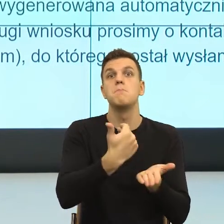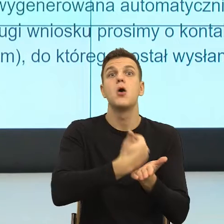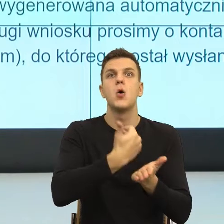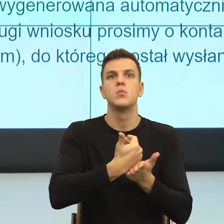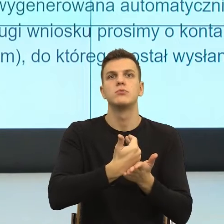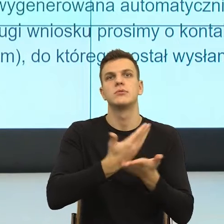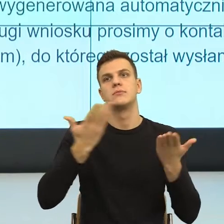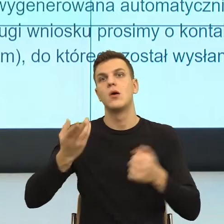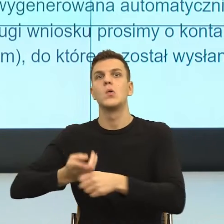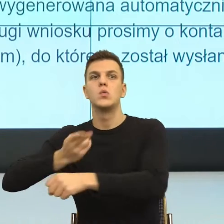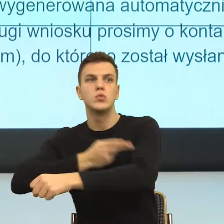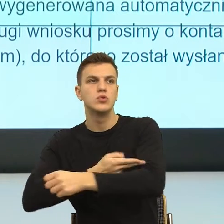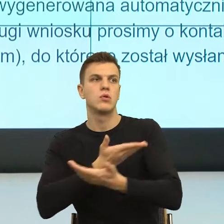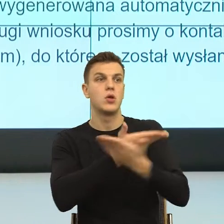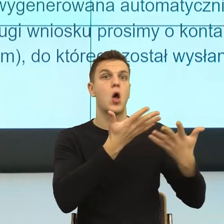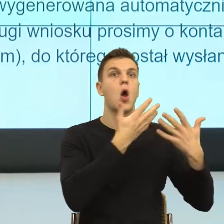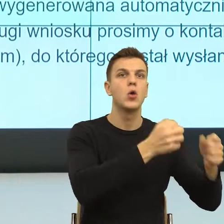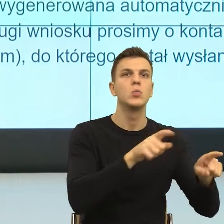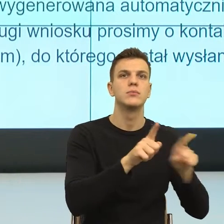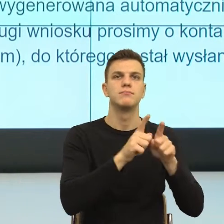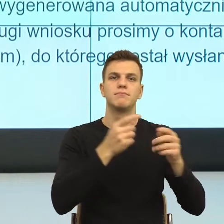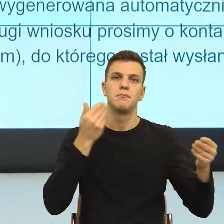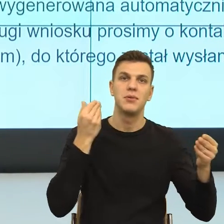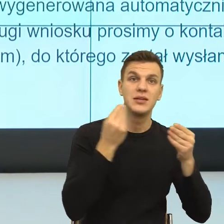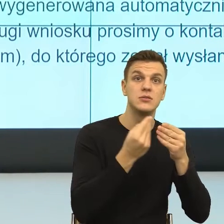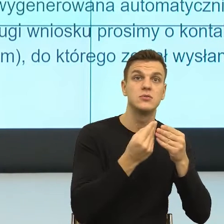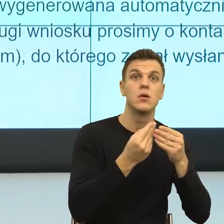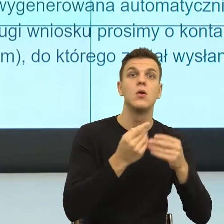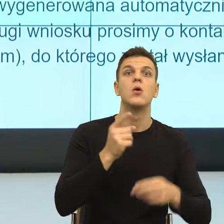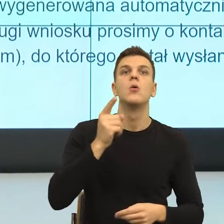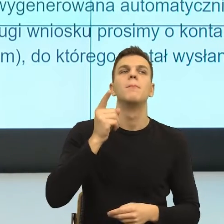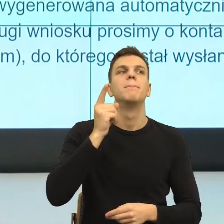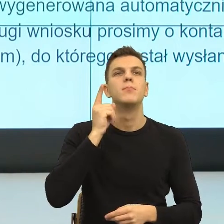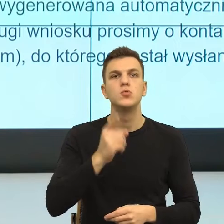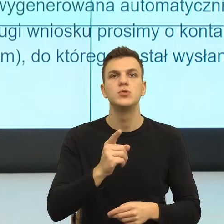do urzędów, to byłby język, który budzi zaufanie. Co to znaczy zaufanie?